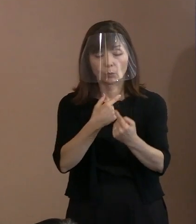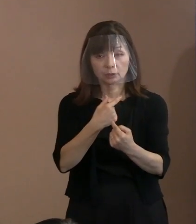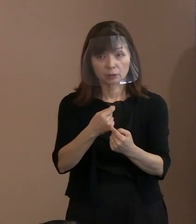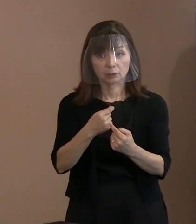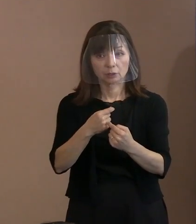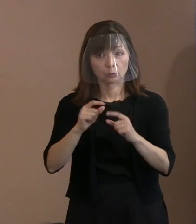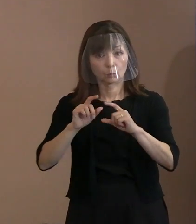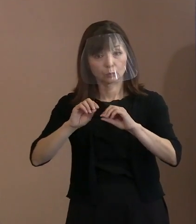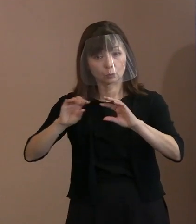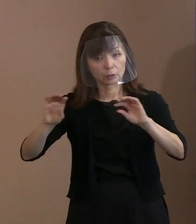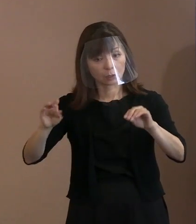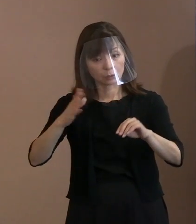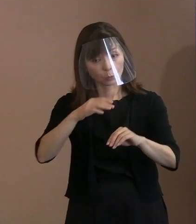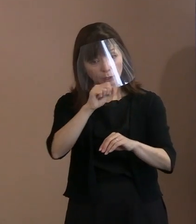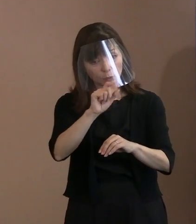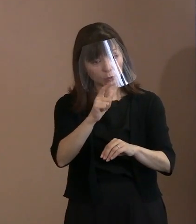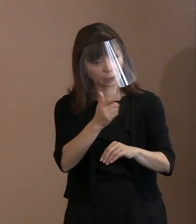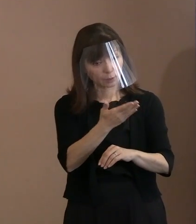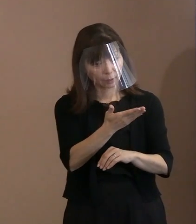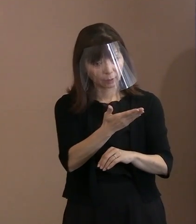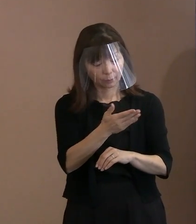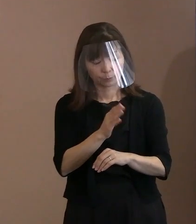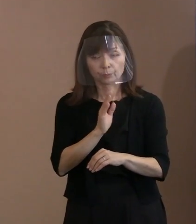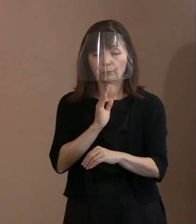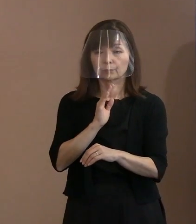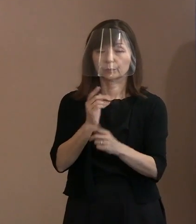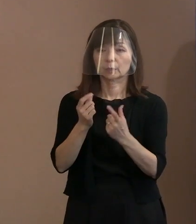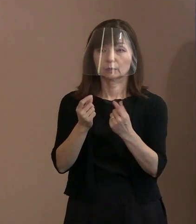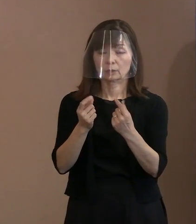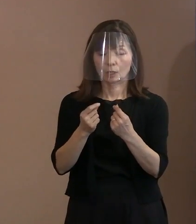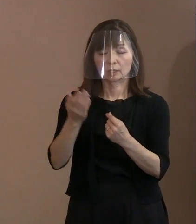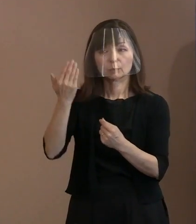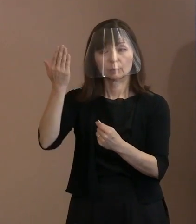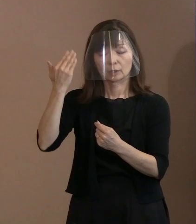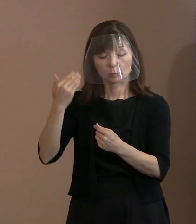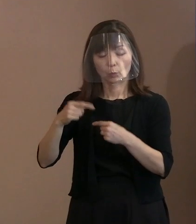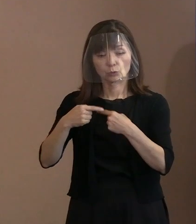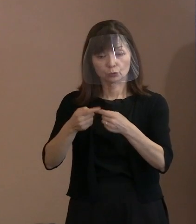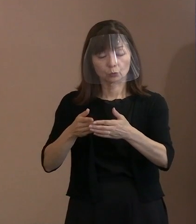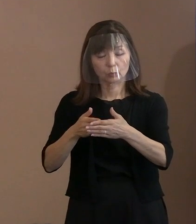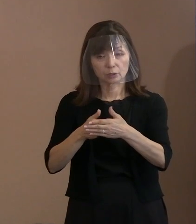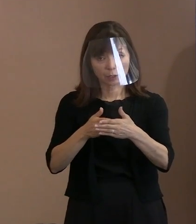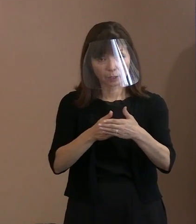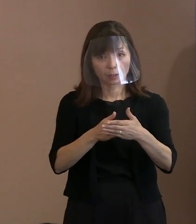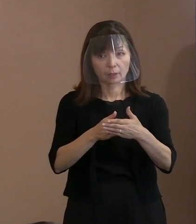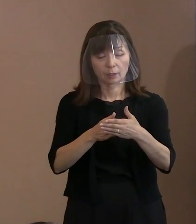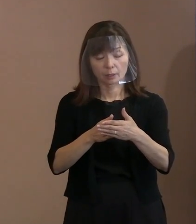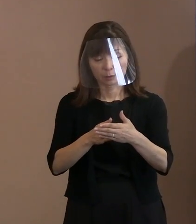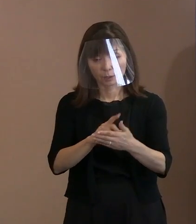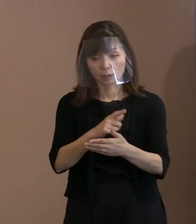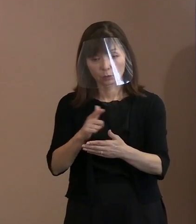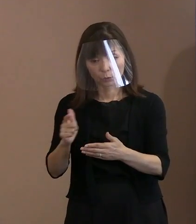今までも入場規制で いろいろお尋ねしていたりしたから､